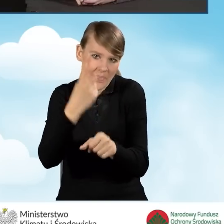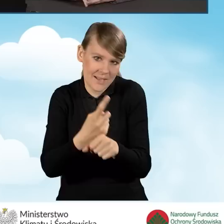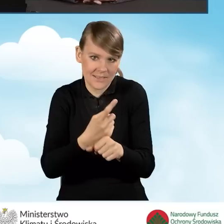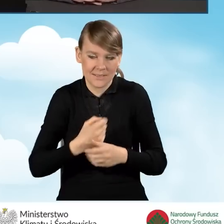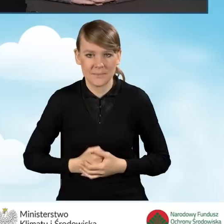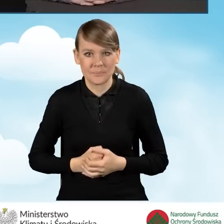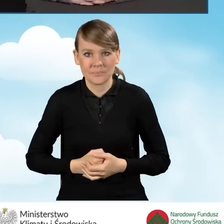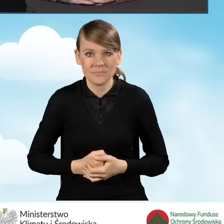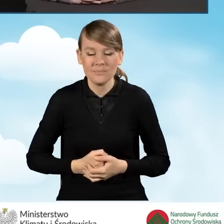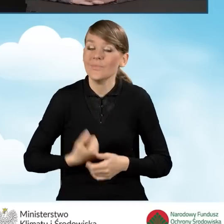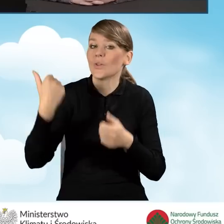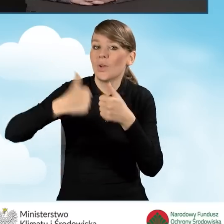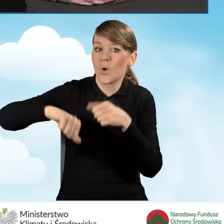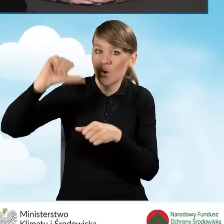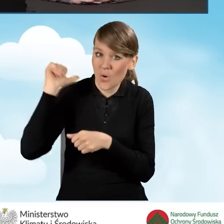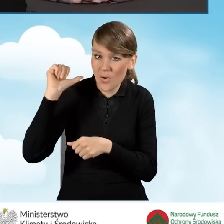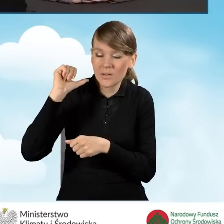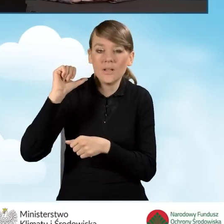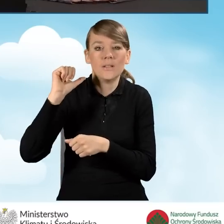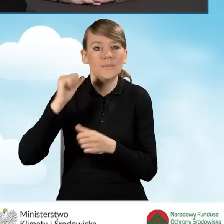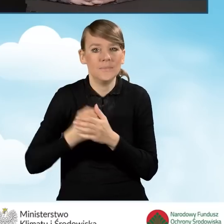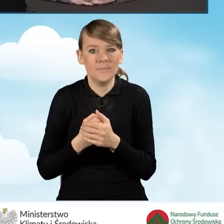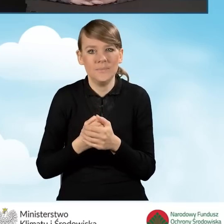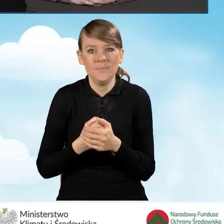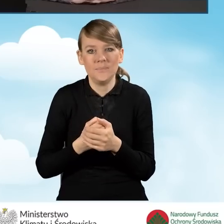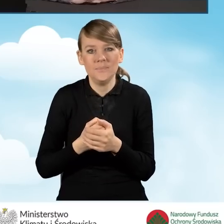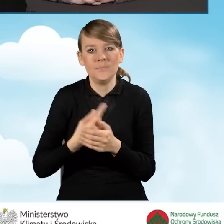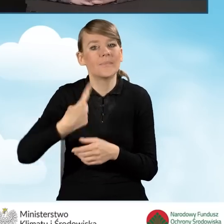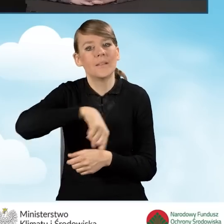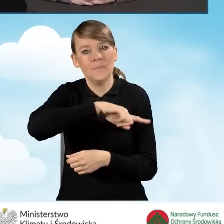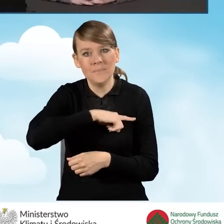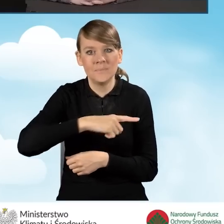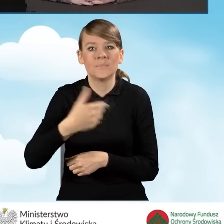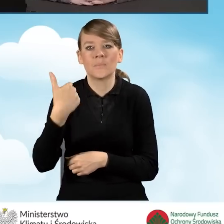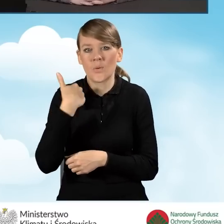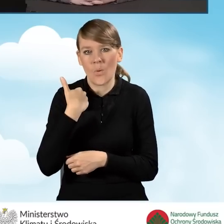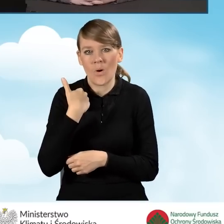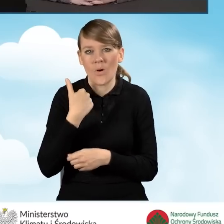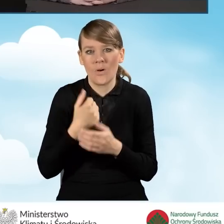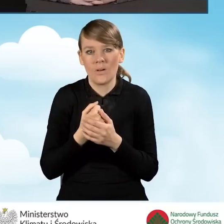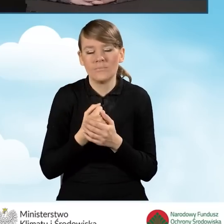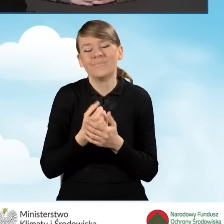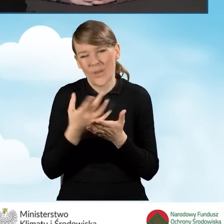W zeszłym roku przeprowadziliśmy, o czym gminy były informowane